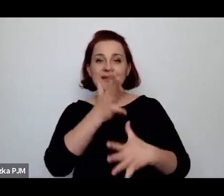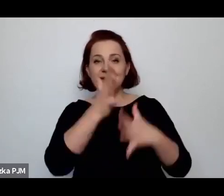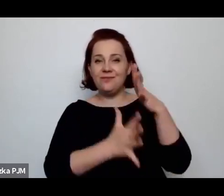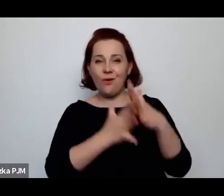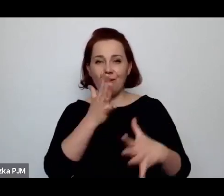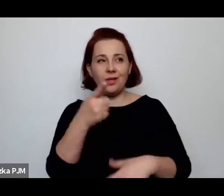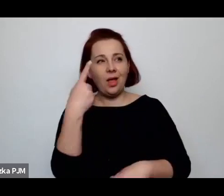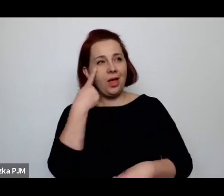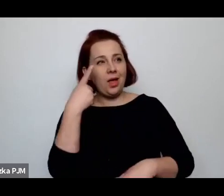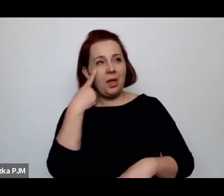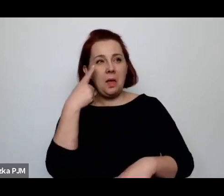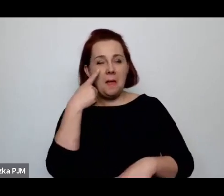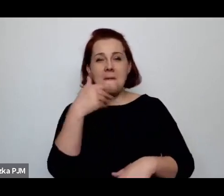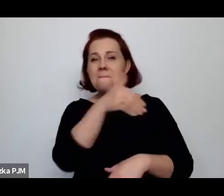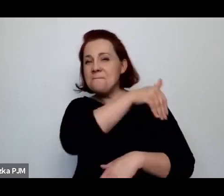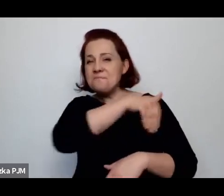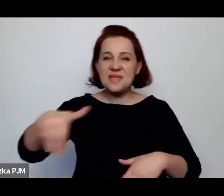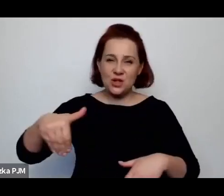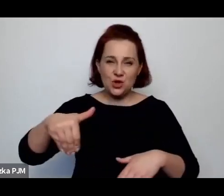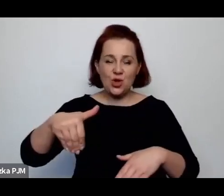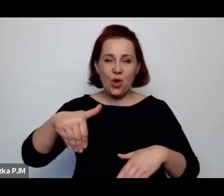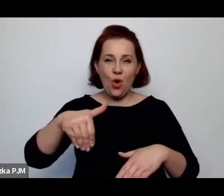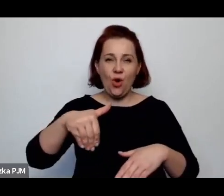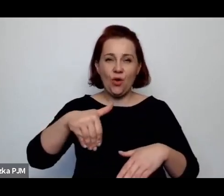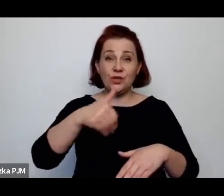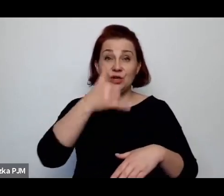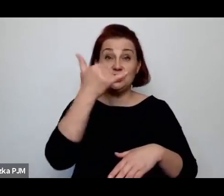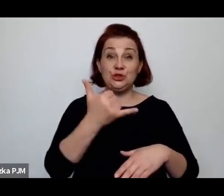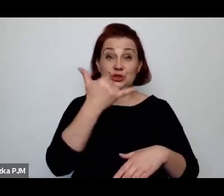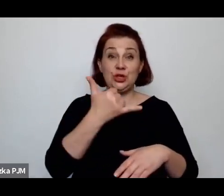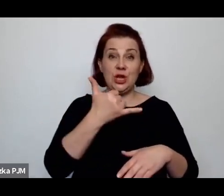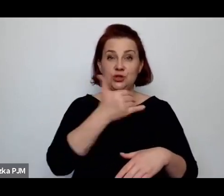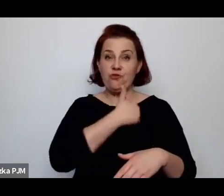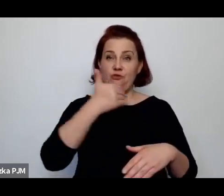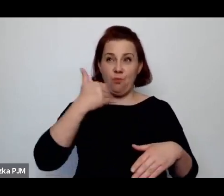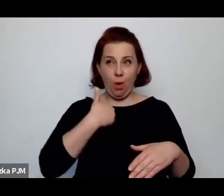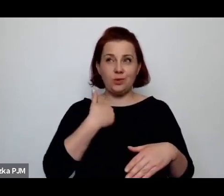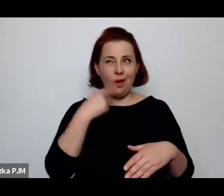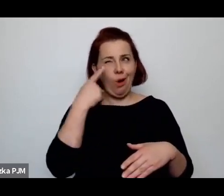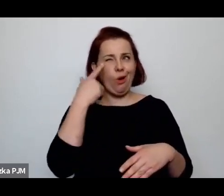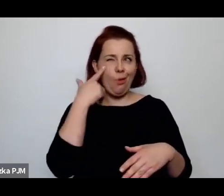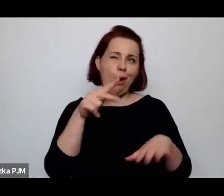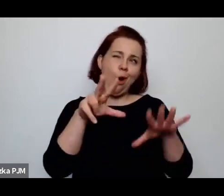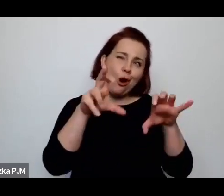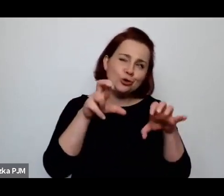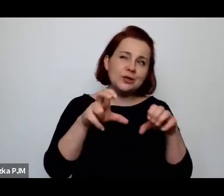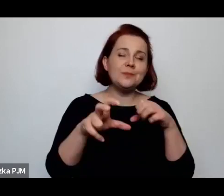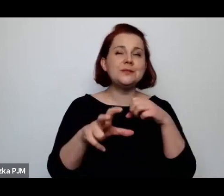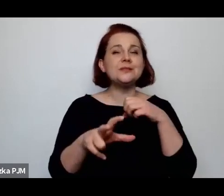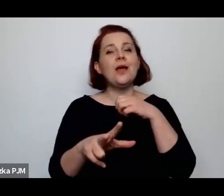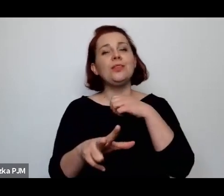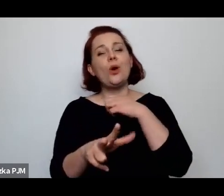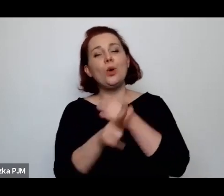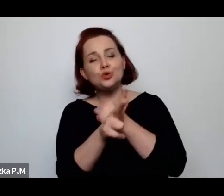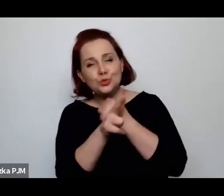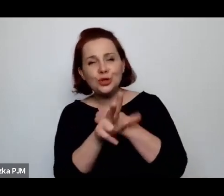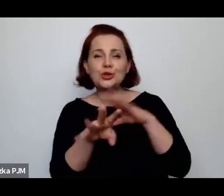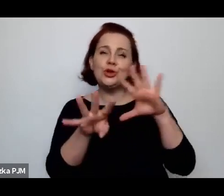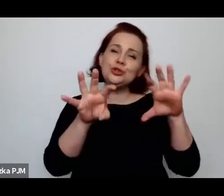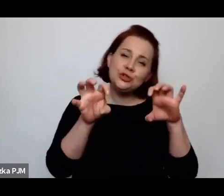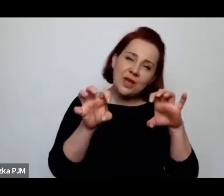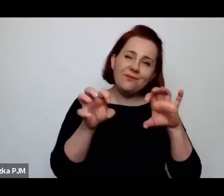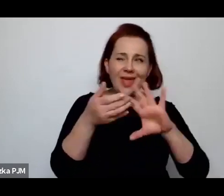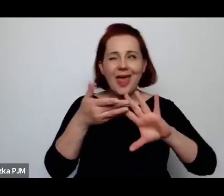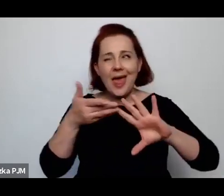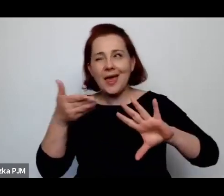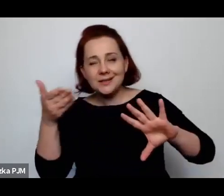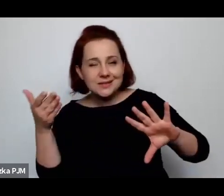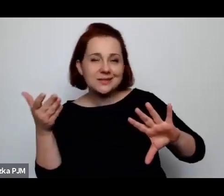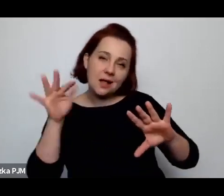milion dzieci rodziło się rocznie w Polsce – no, niespełna milion, 880, 900 ileś, w zależności od roku.